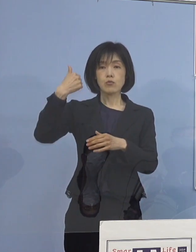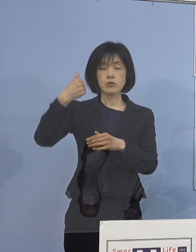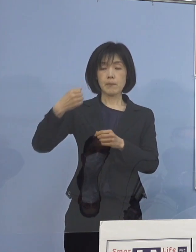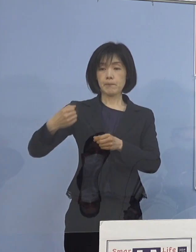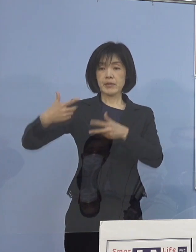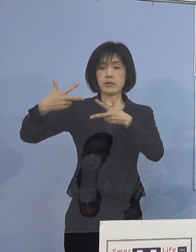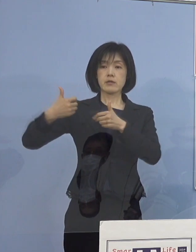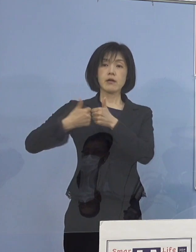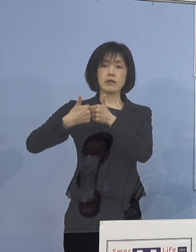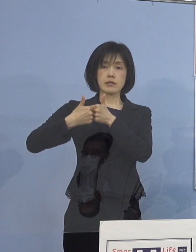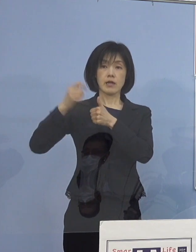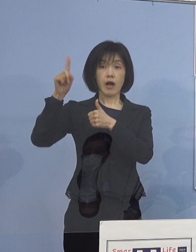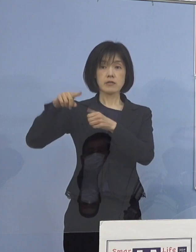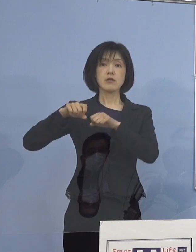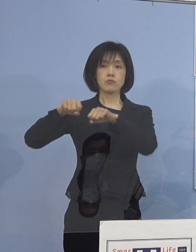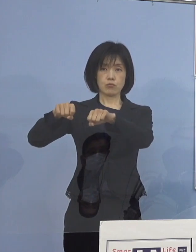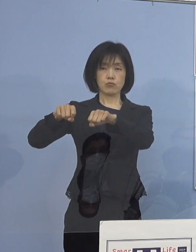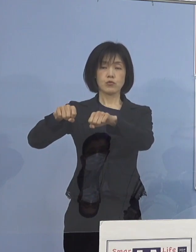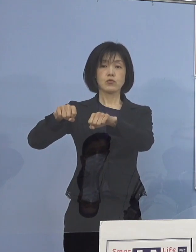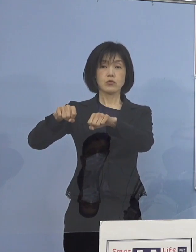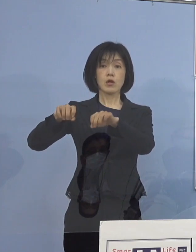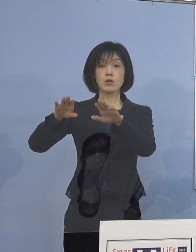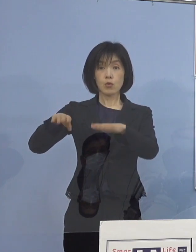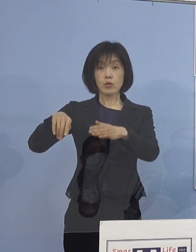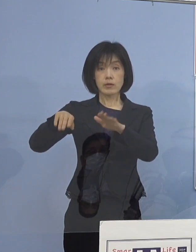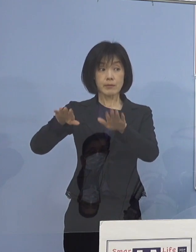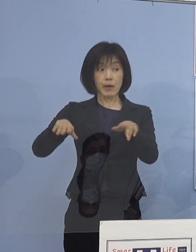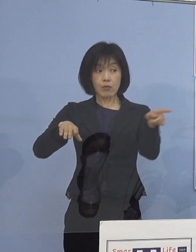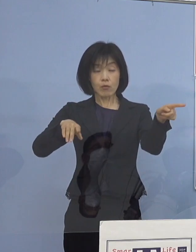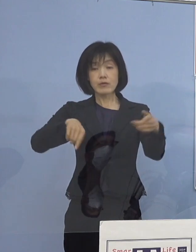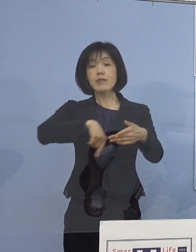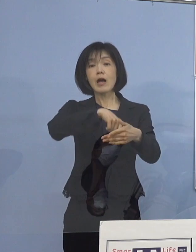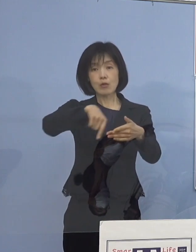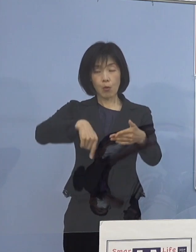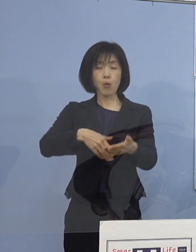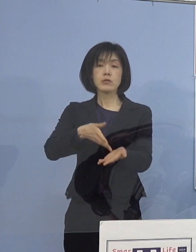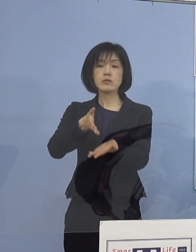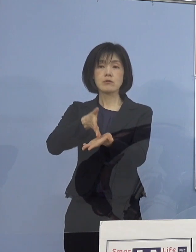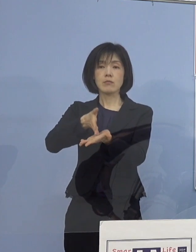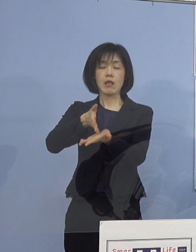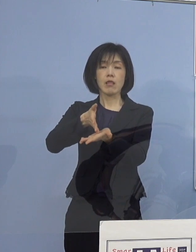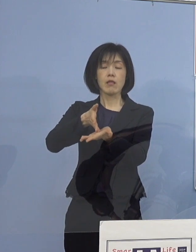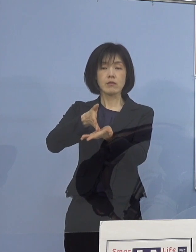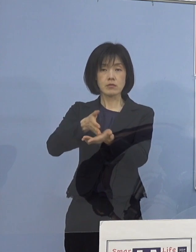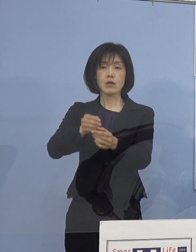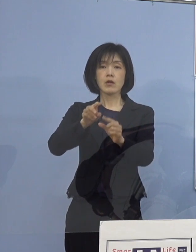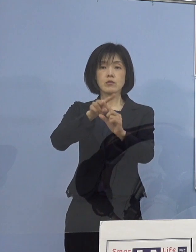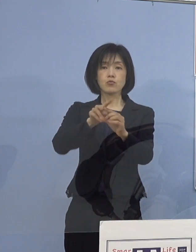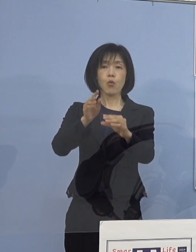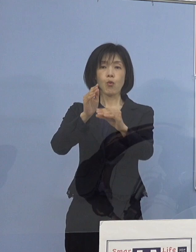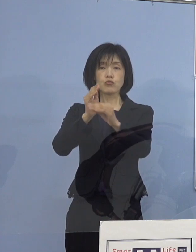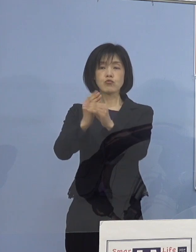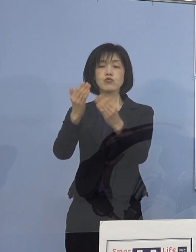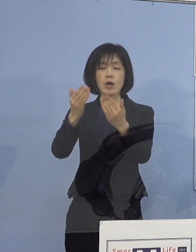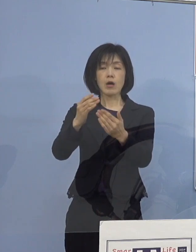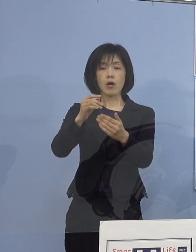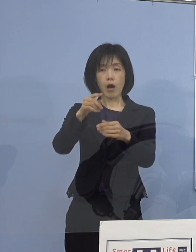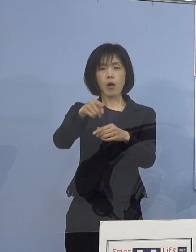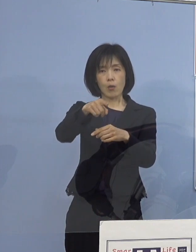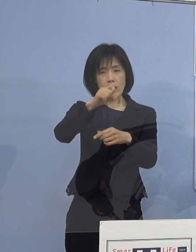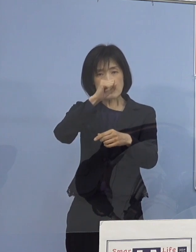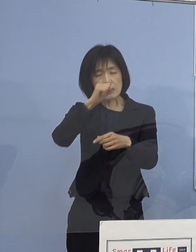これも行って、しっかりと小中学校での 良い取組事例だとか高校の事例